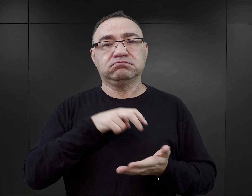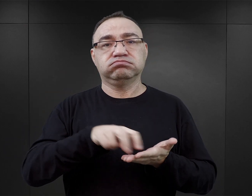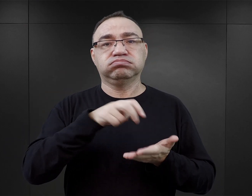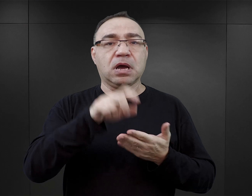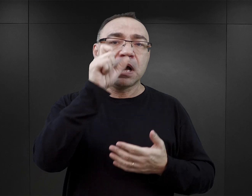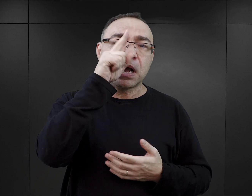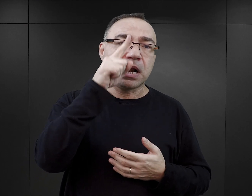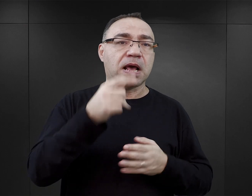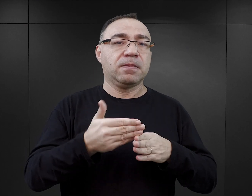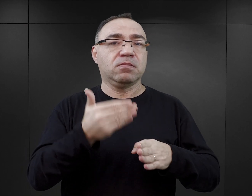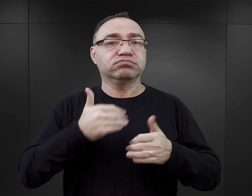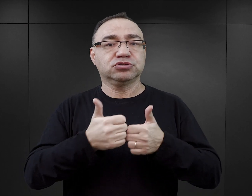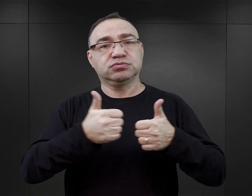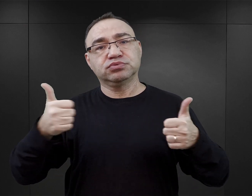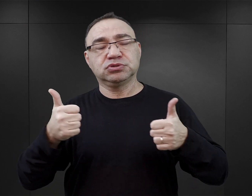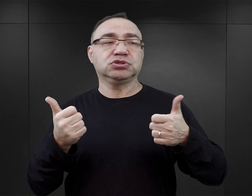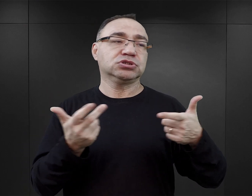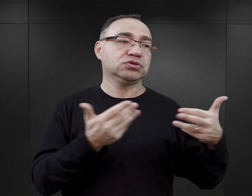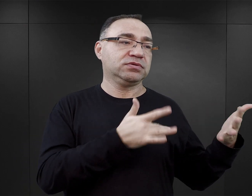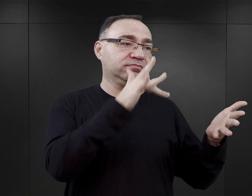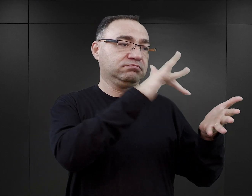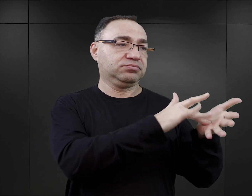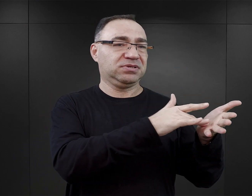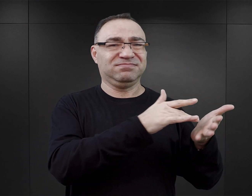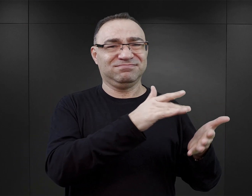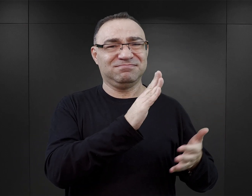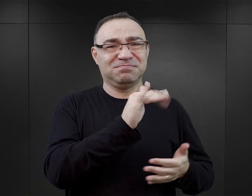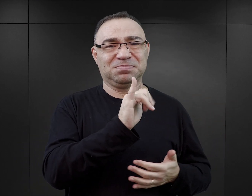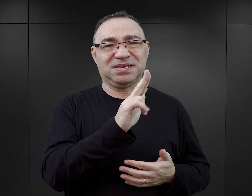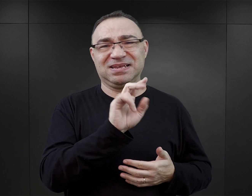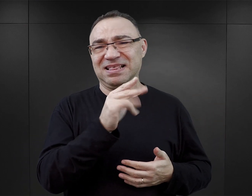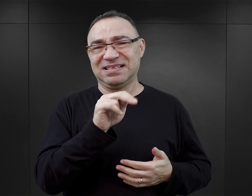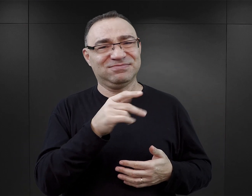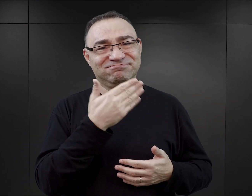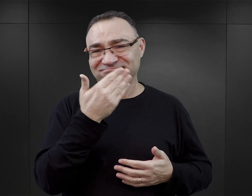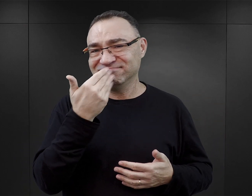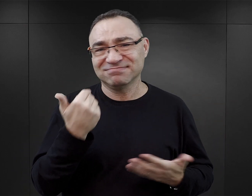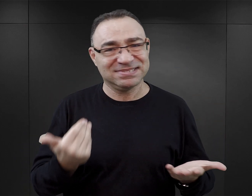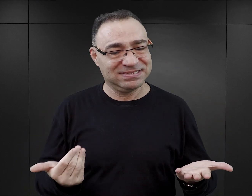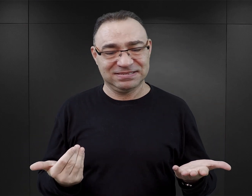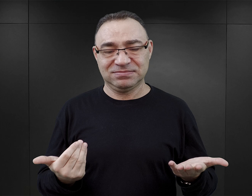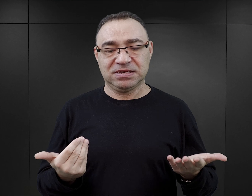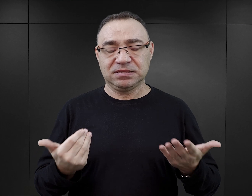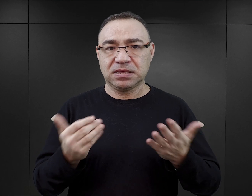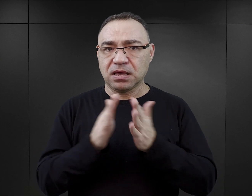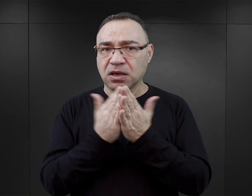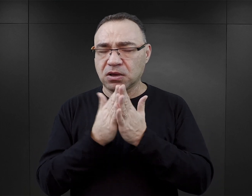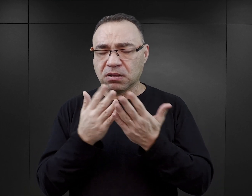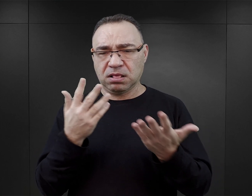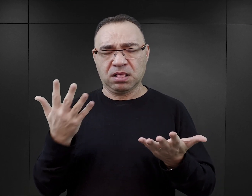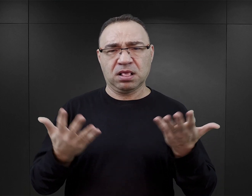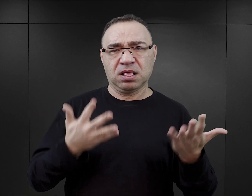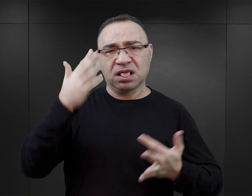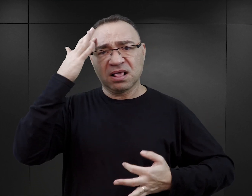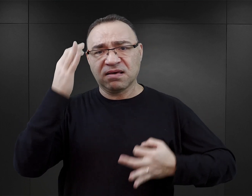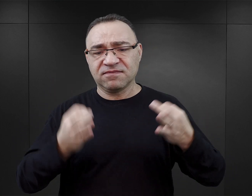Wychodzi rano przed apelem, bo ma do załatwienia sprawę w Birkenau. Tego typu zdarzenia opisane w książce w czytelniku mogą budzić pewne wątpliwości,